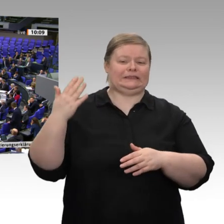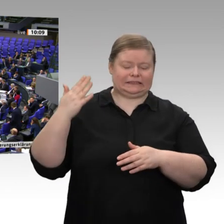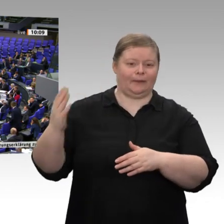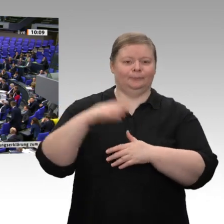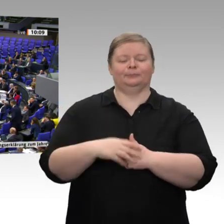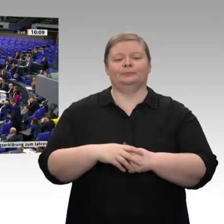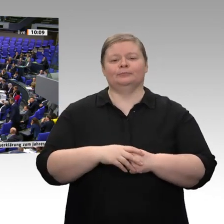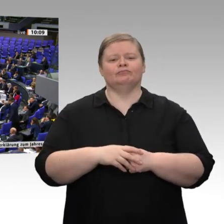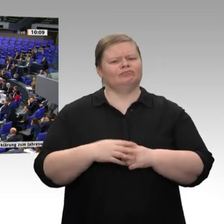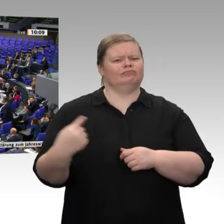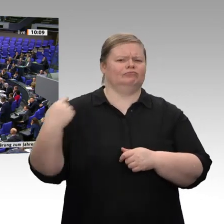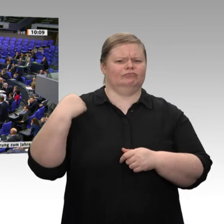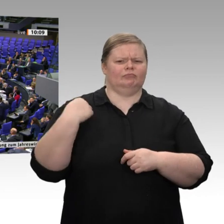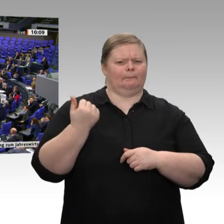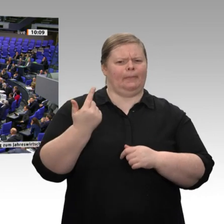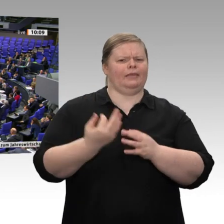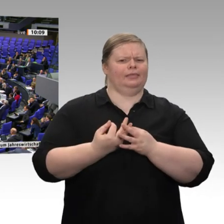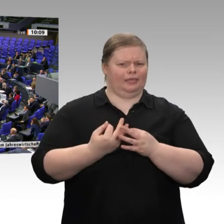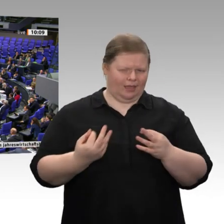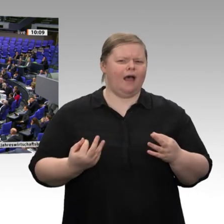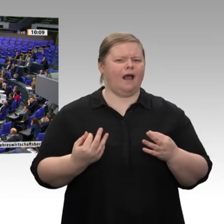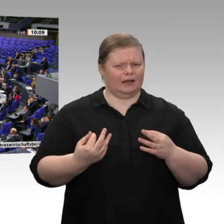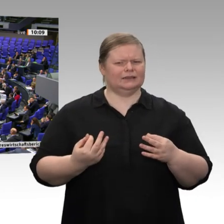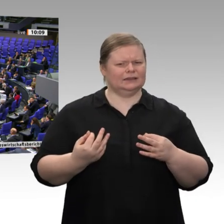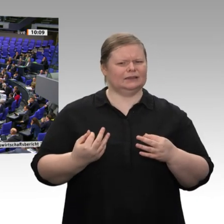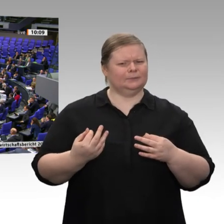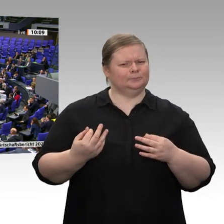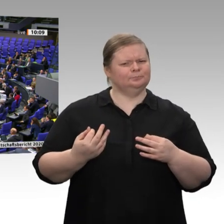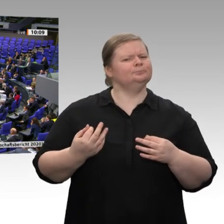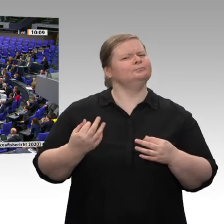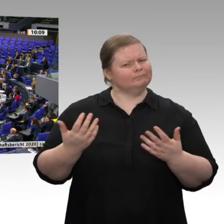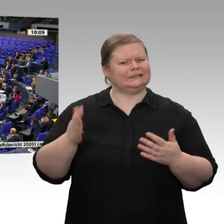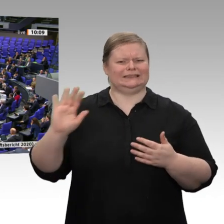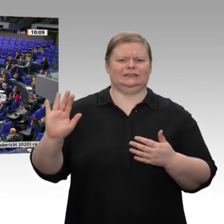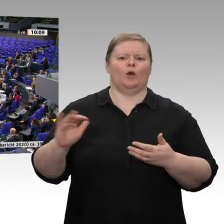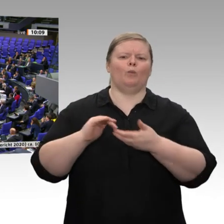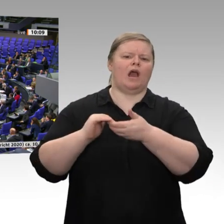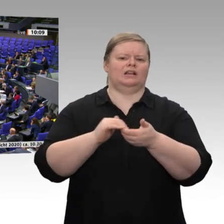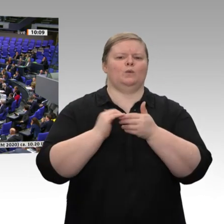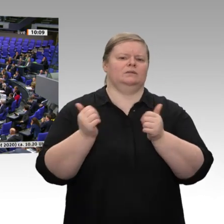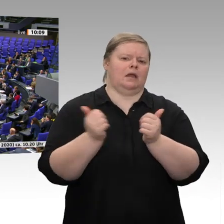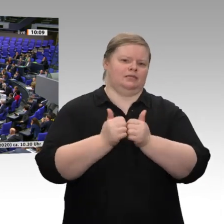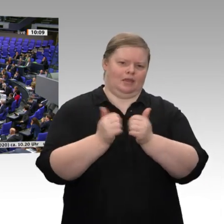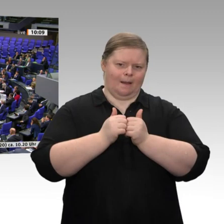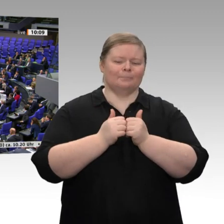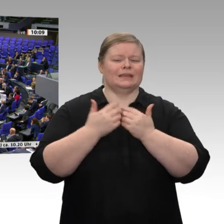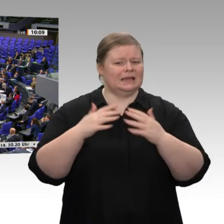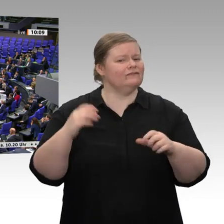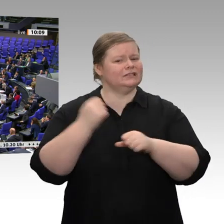Sehr geehrter Herr Präsident! Sehr geehrter Herr Minister, vor wenigen Tagen hat Ihr Koalitionspartner - namentlich